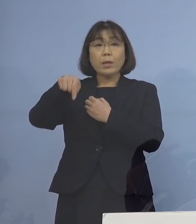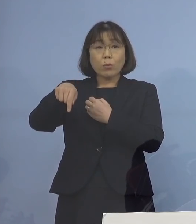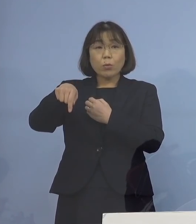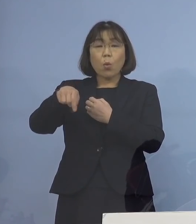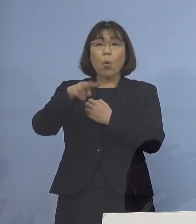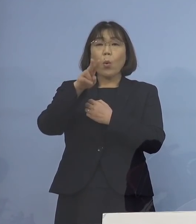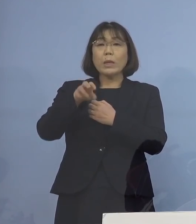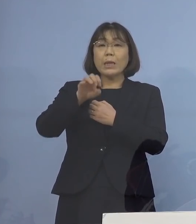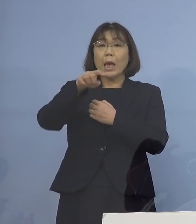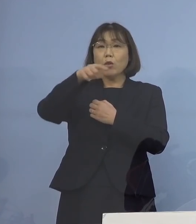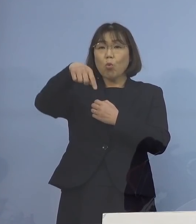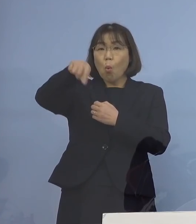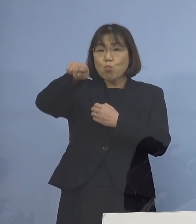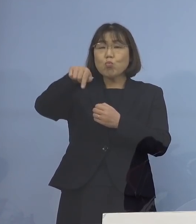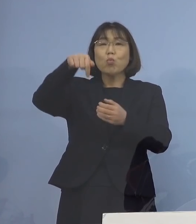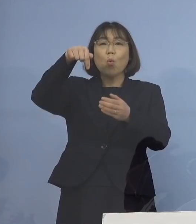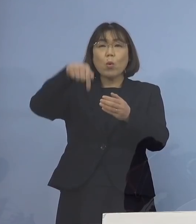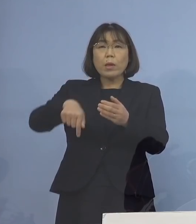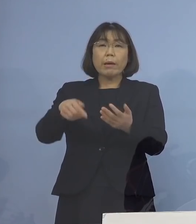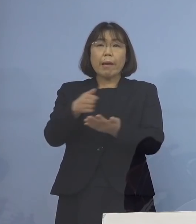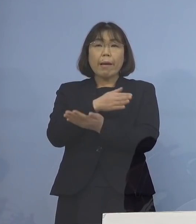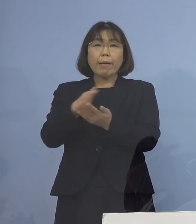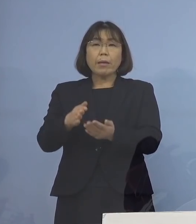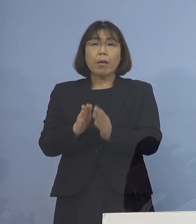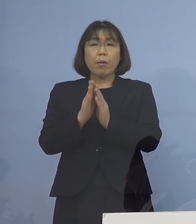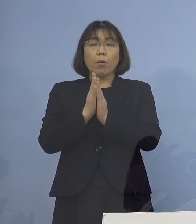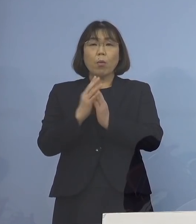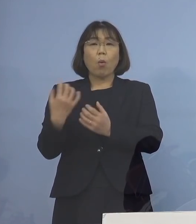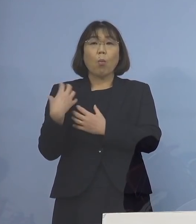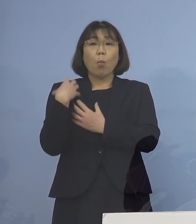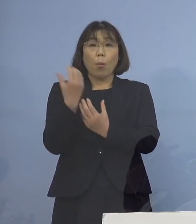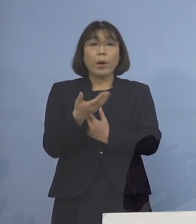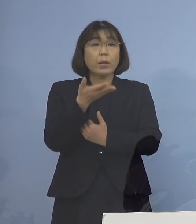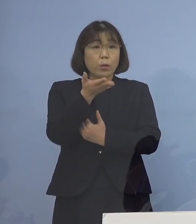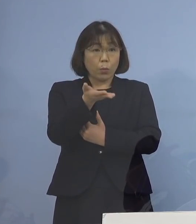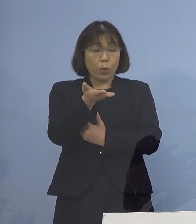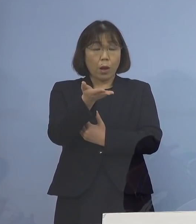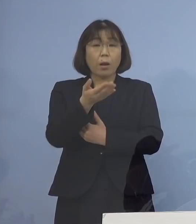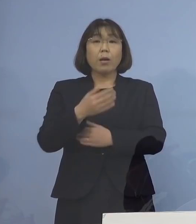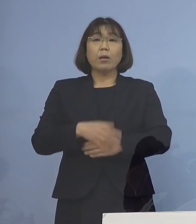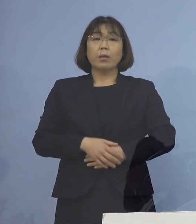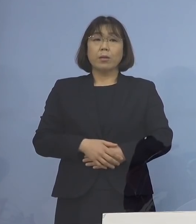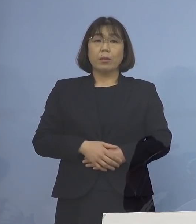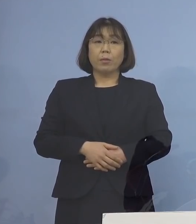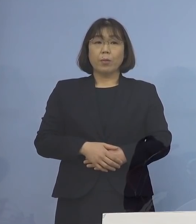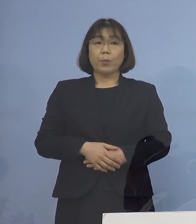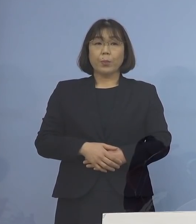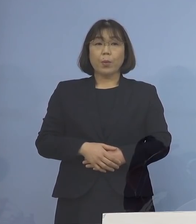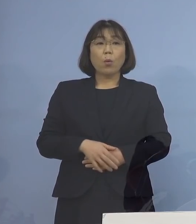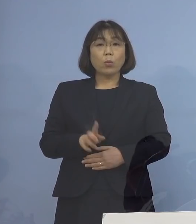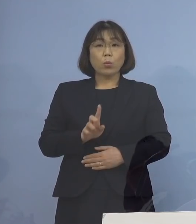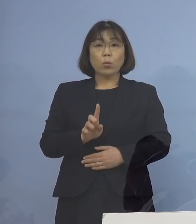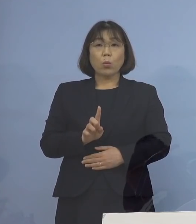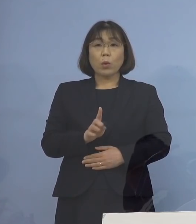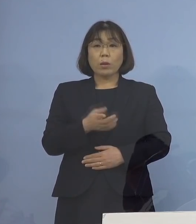判断してやって下さいというふうに 連絡していくのか どちらになるのでしょうか